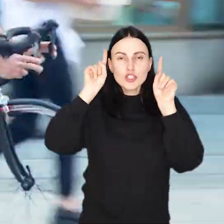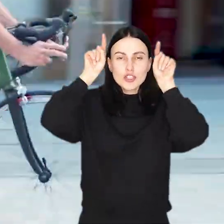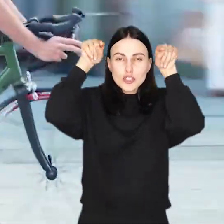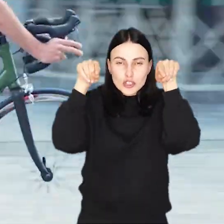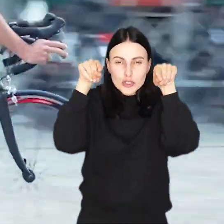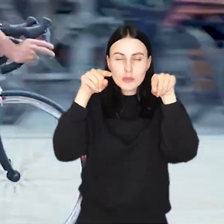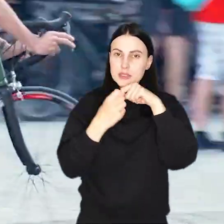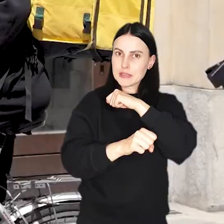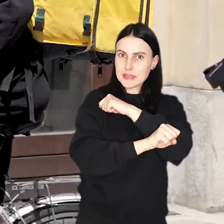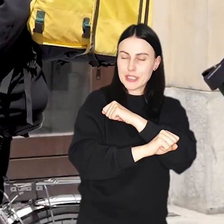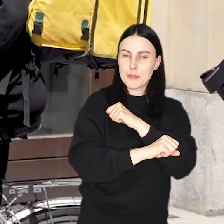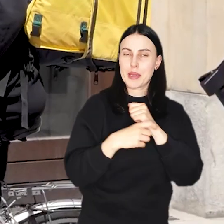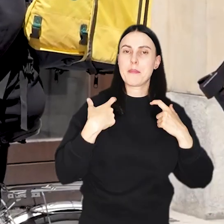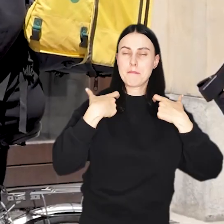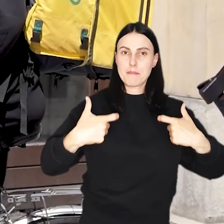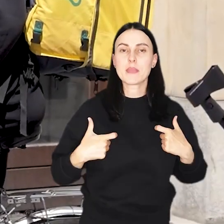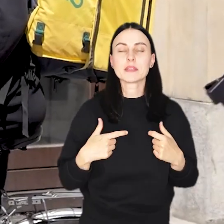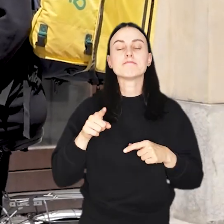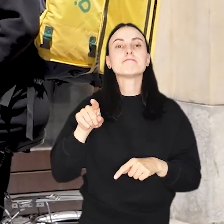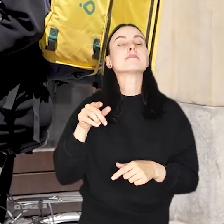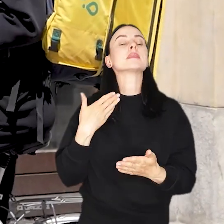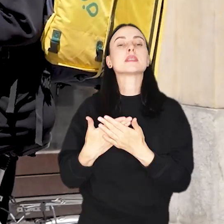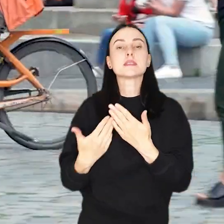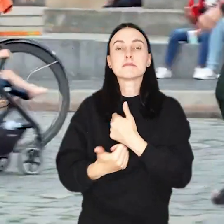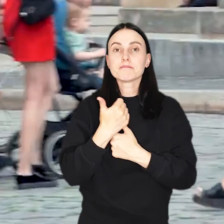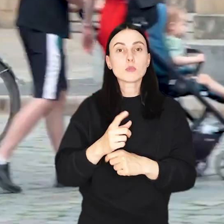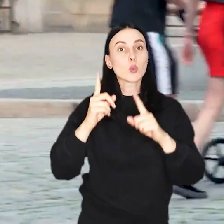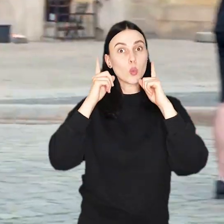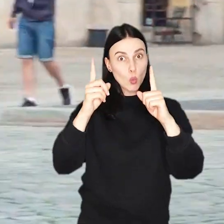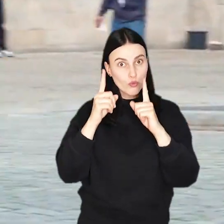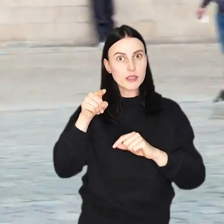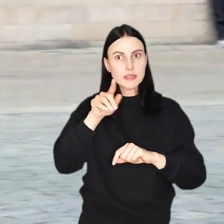Nowe oznakowanie Ma za zadanie zwrócić uwagę cyklistów na to, że zwłaszcza Rynek